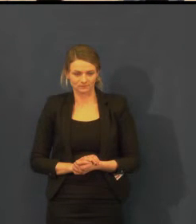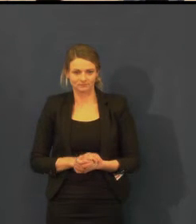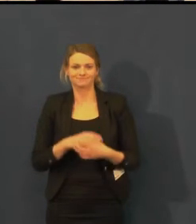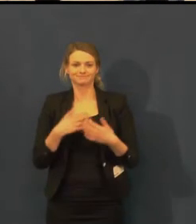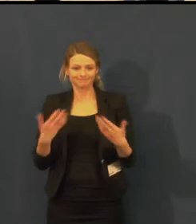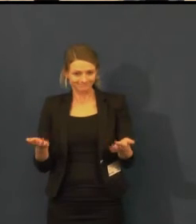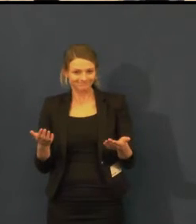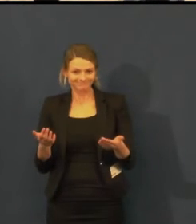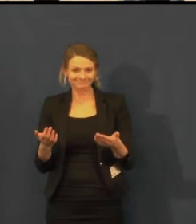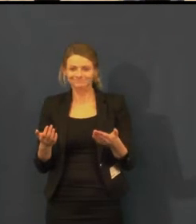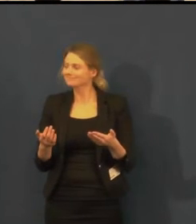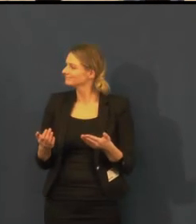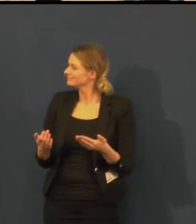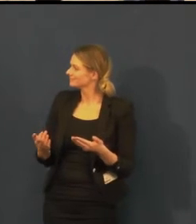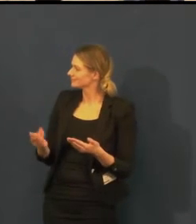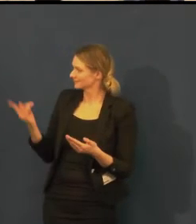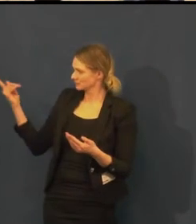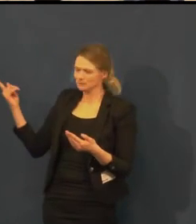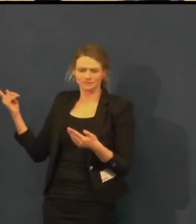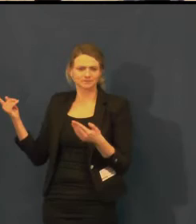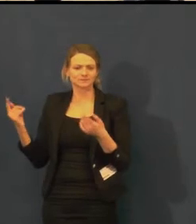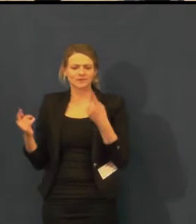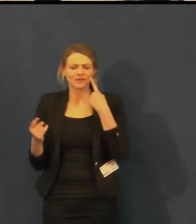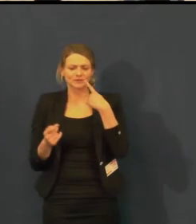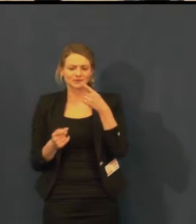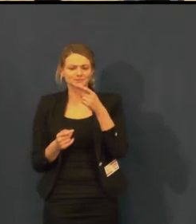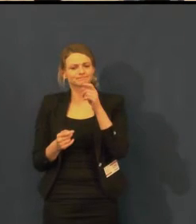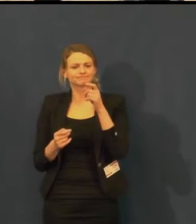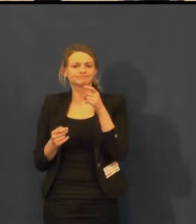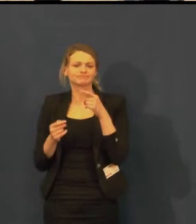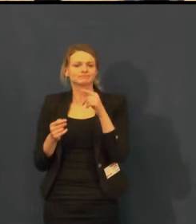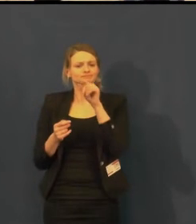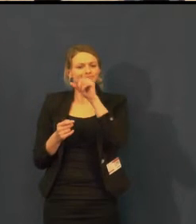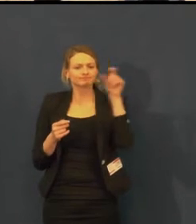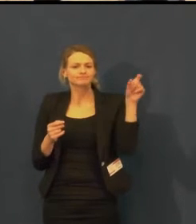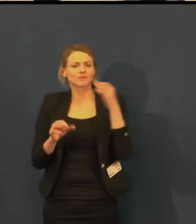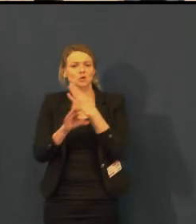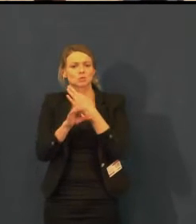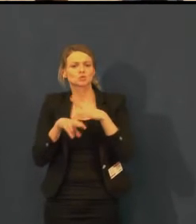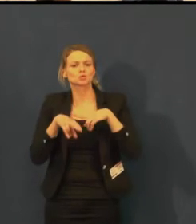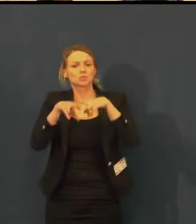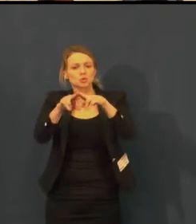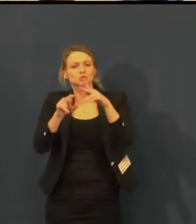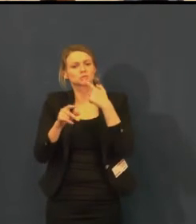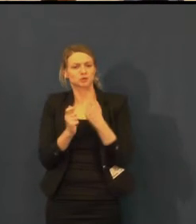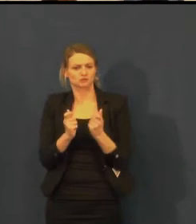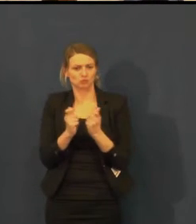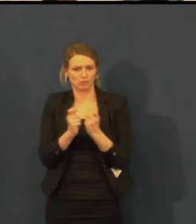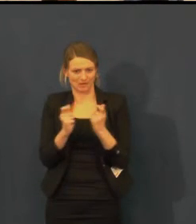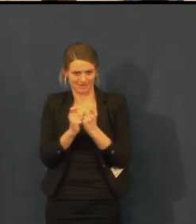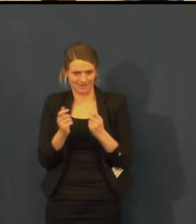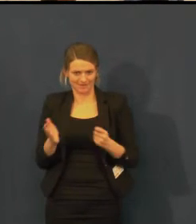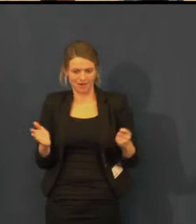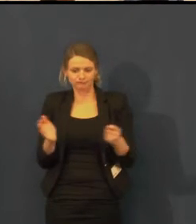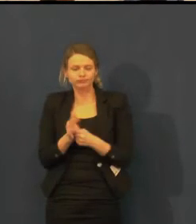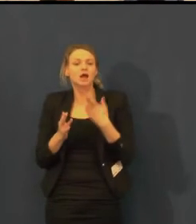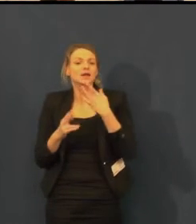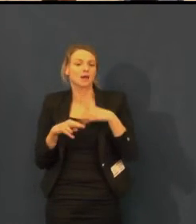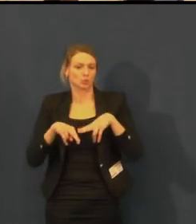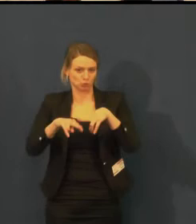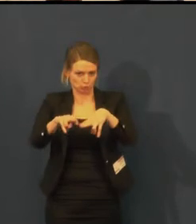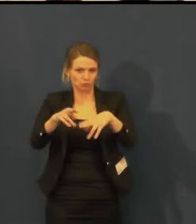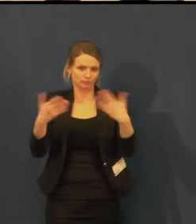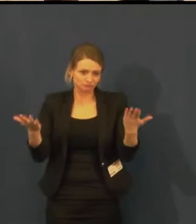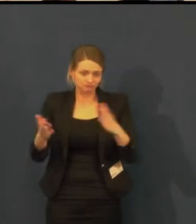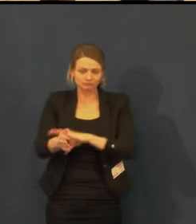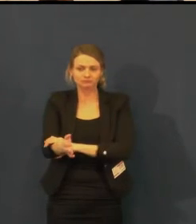Momentálně na slajdu uvidíte, jak je možné si vstupenky do divadla zakoupit.